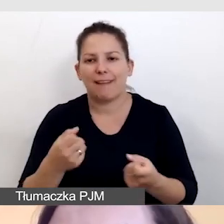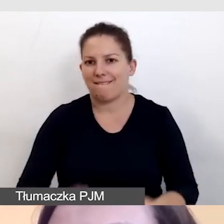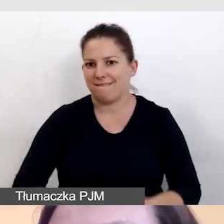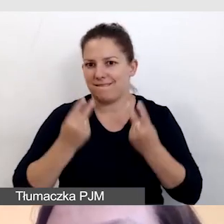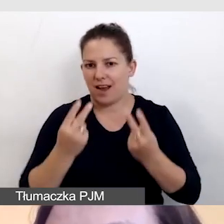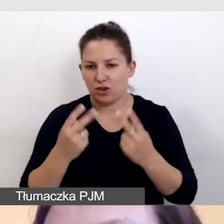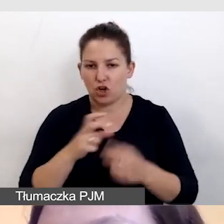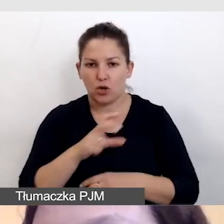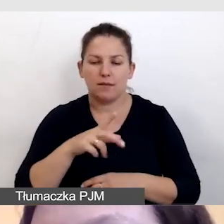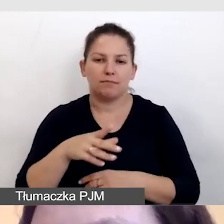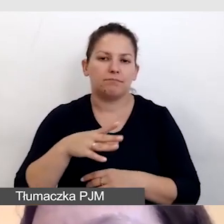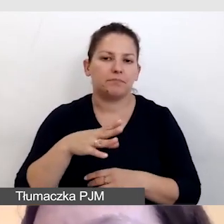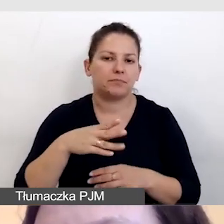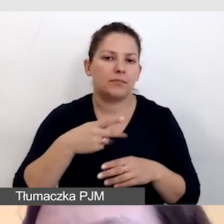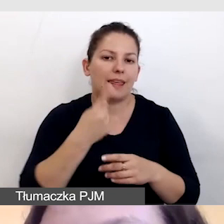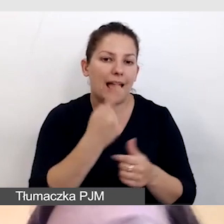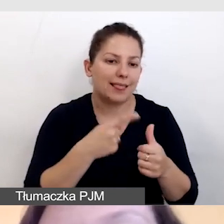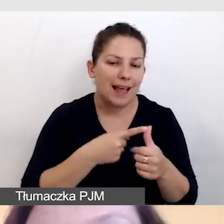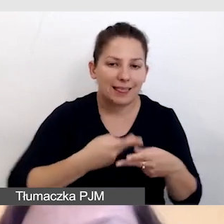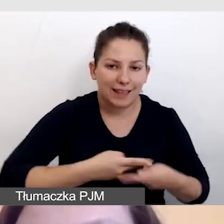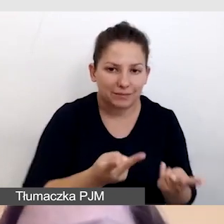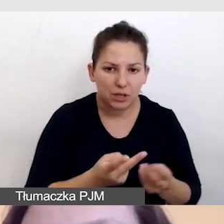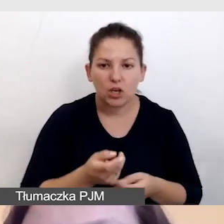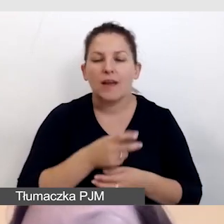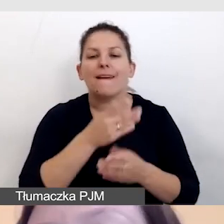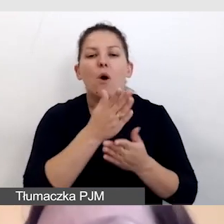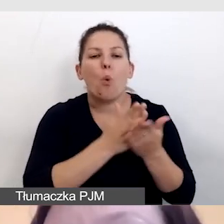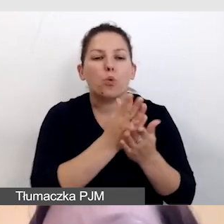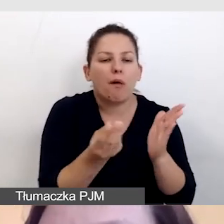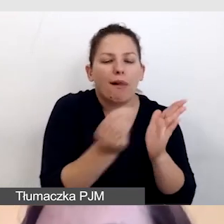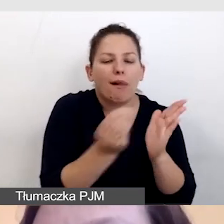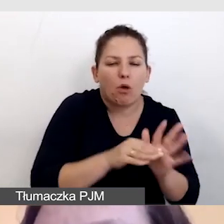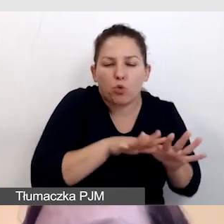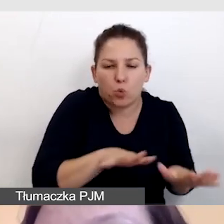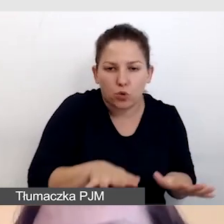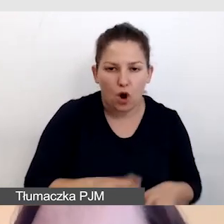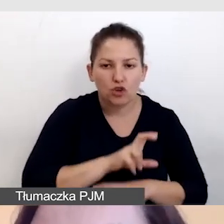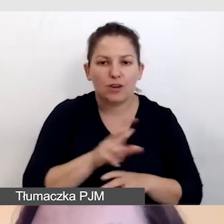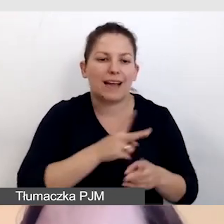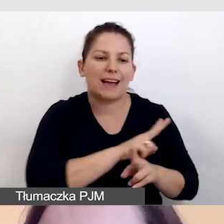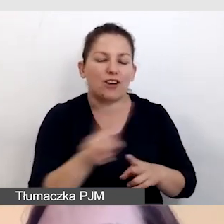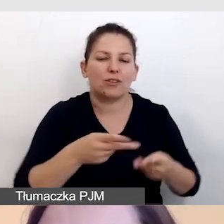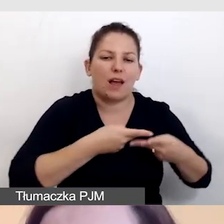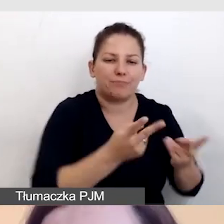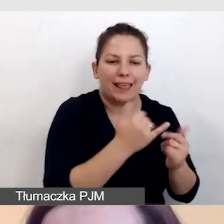czy będziemy musieli wypuścić jedną transmisję i wiele usług do niej czy każdą transmisję z inną usługą.